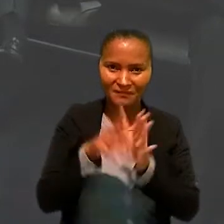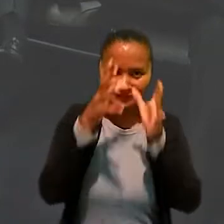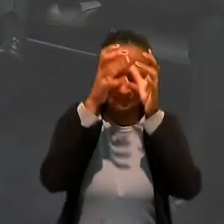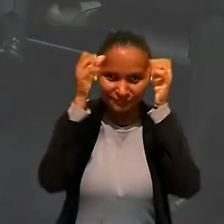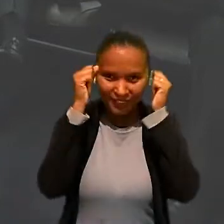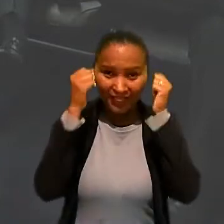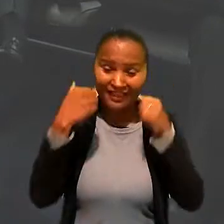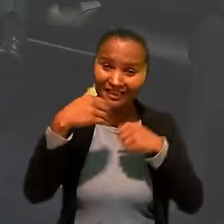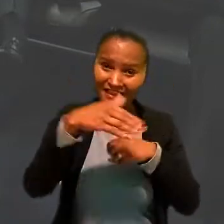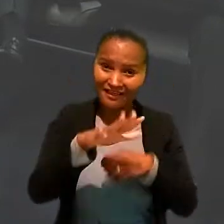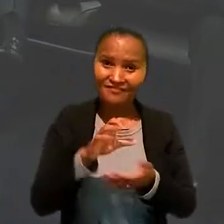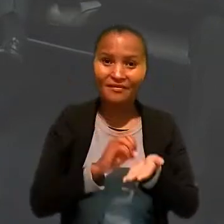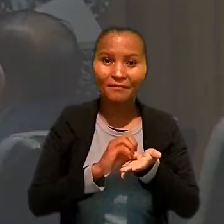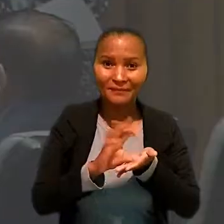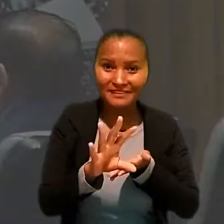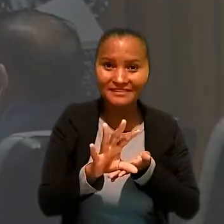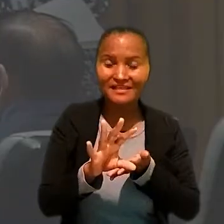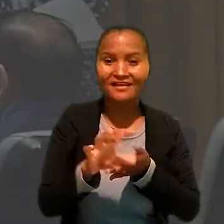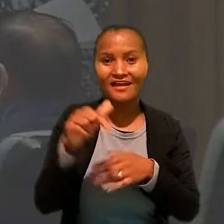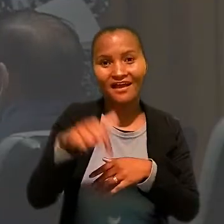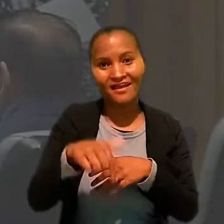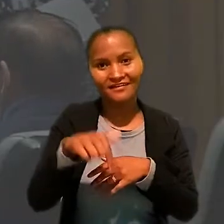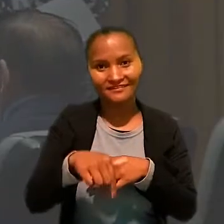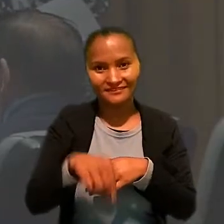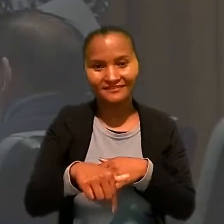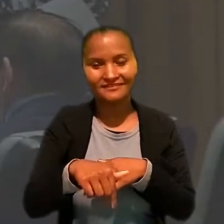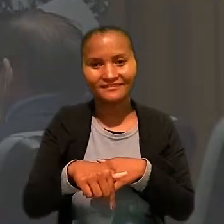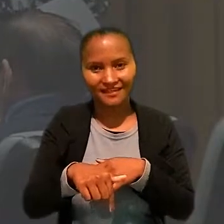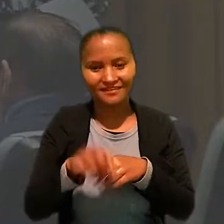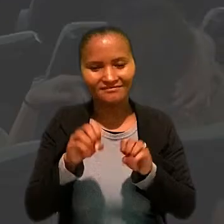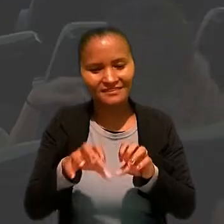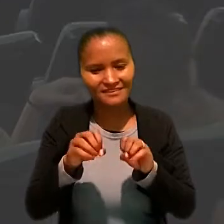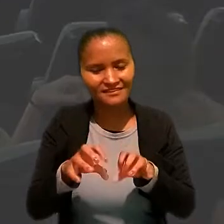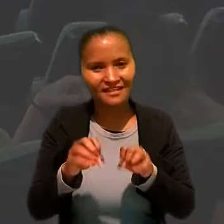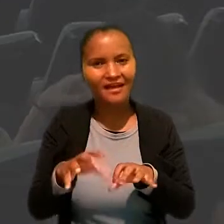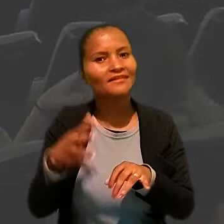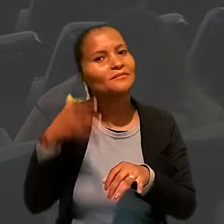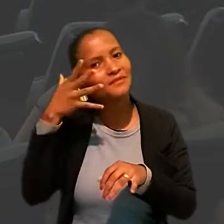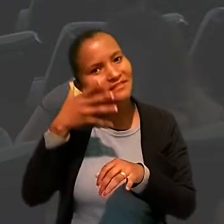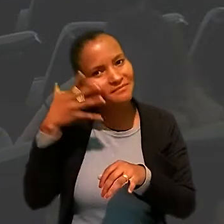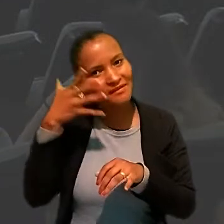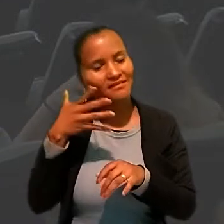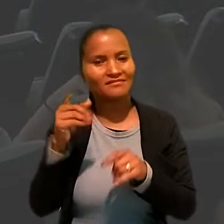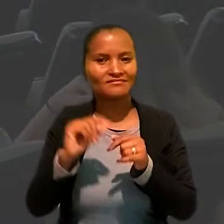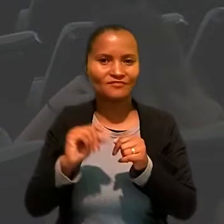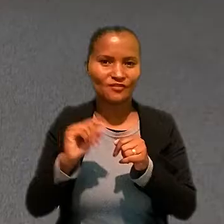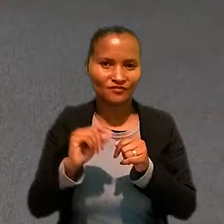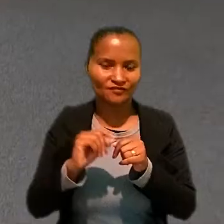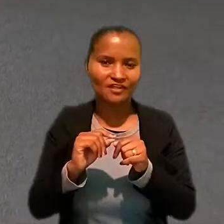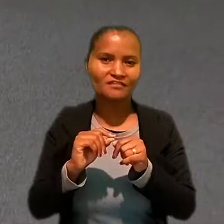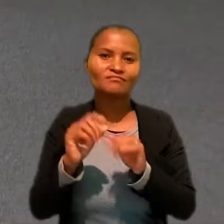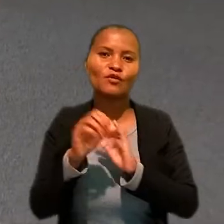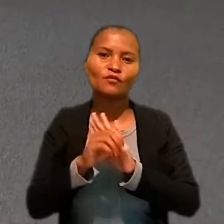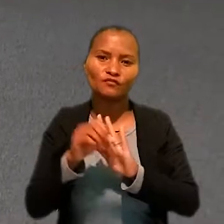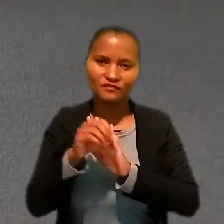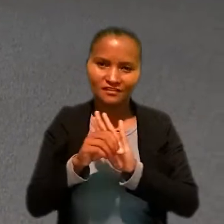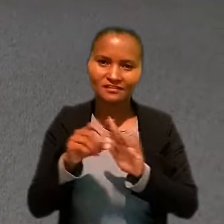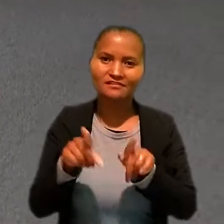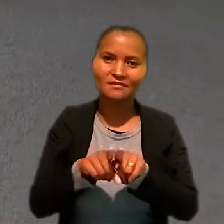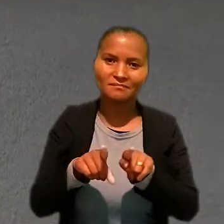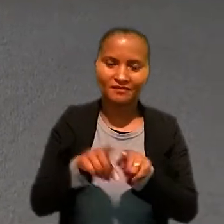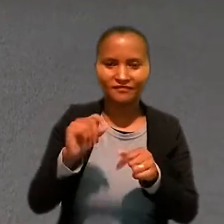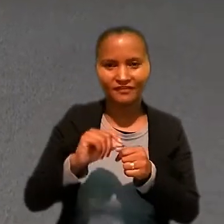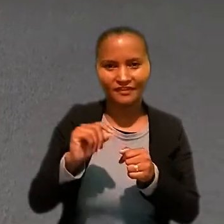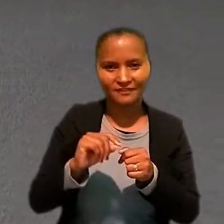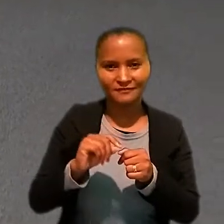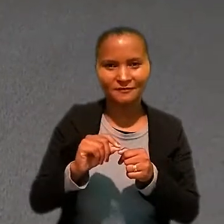levem a mensagem que foi deixada pelas palestras que foram feitas e oficinas que foram realizadas".